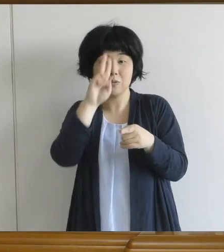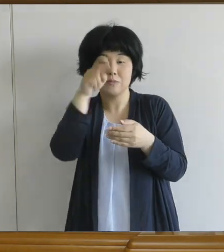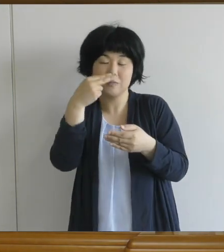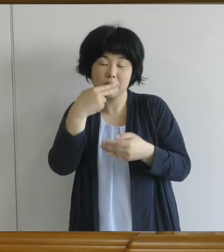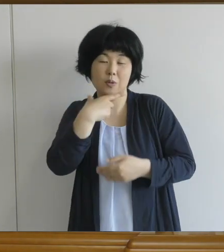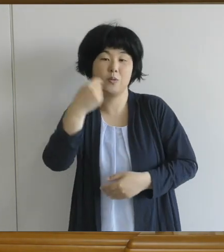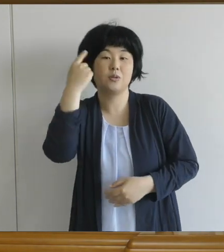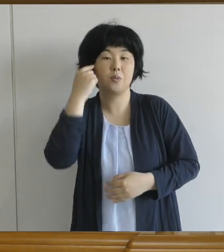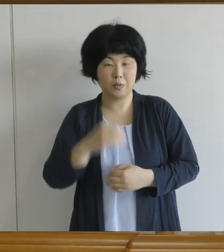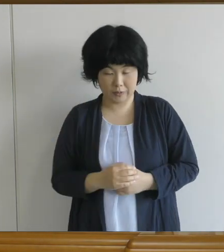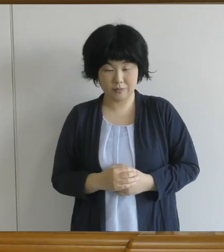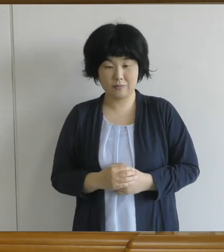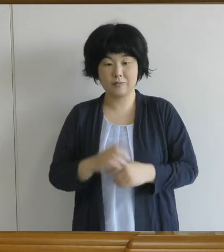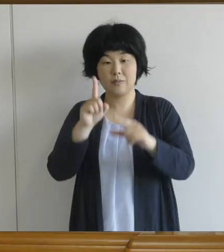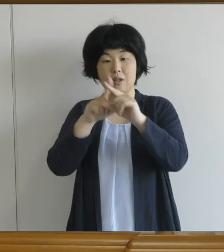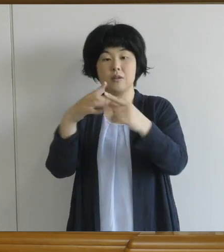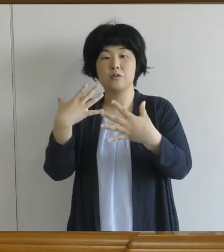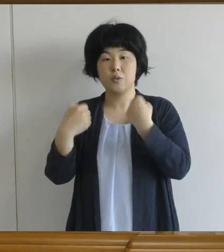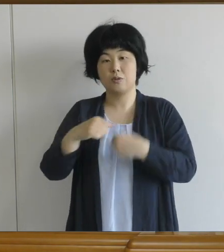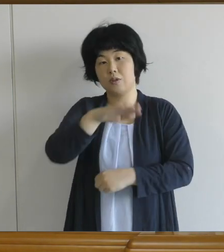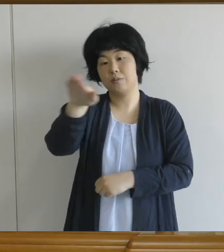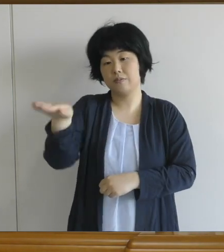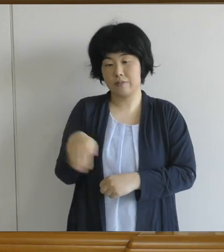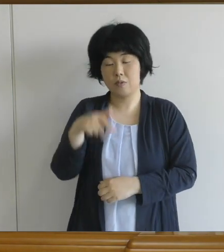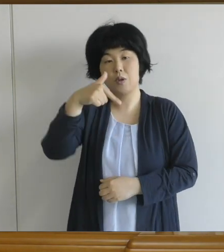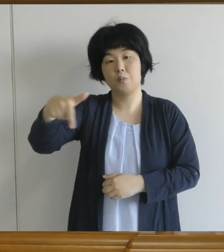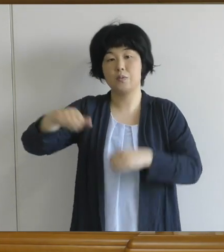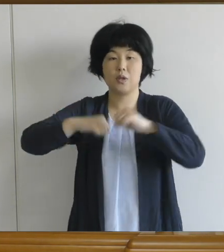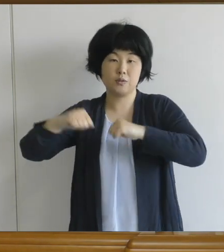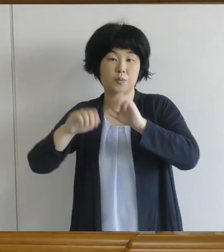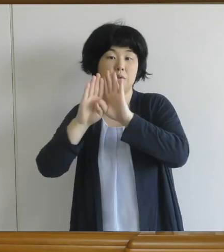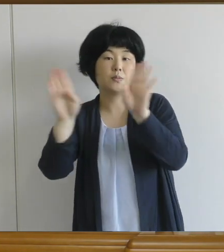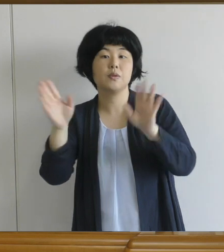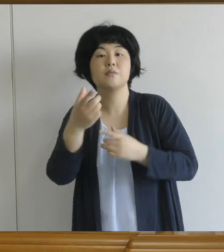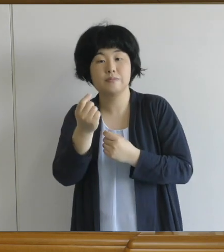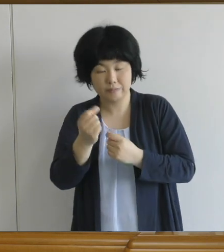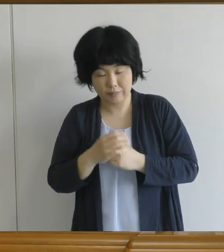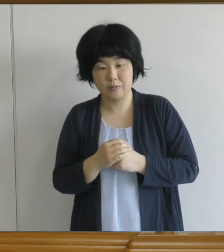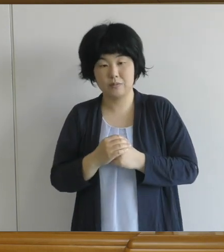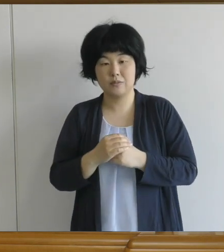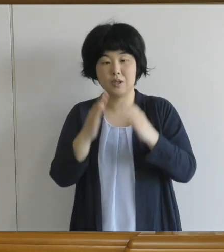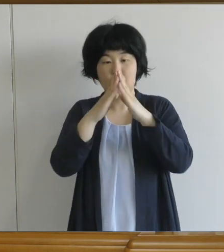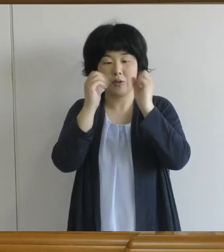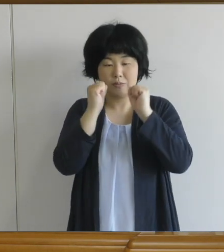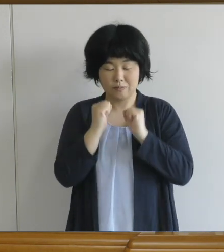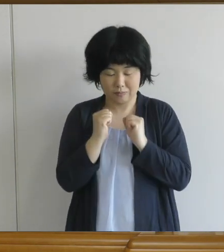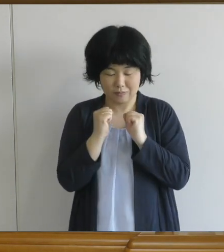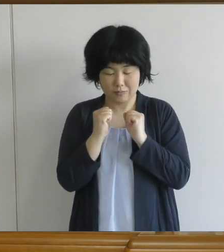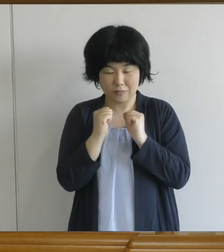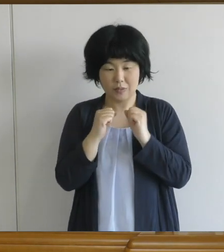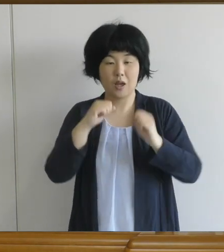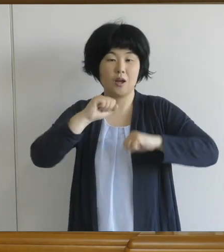中学生の皆さんは、部活動も再開します。 ずっと体を動かしてなかった人も 多いと思いますので